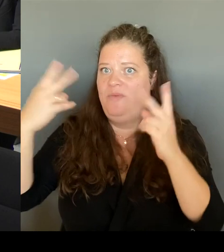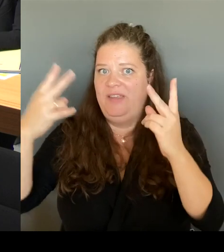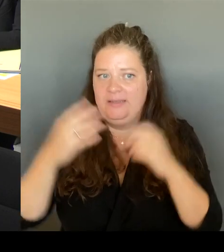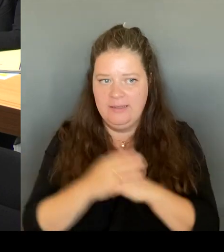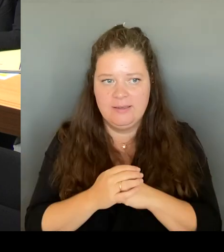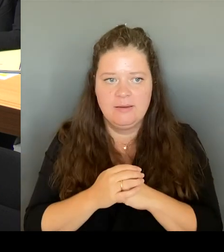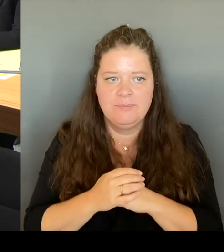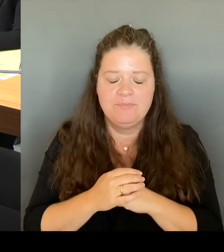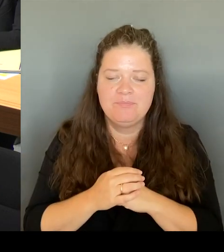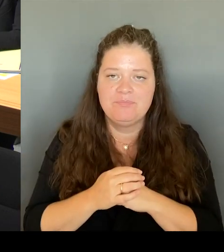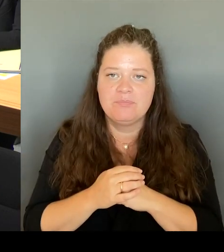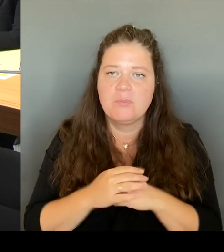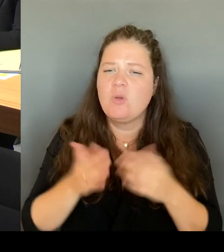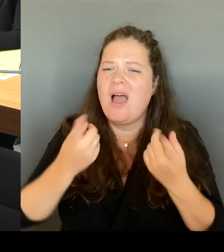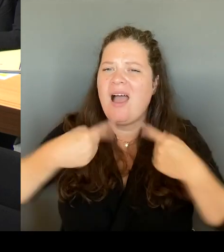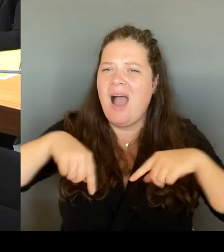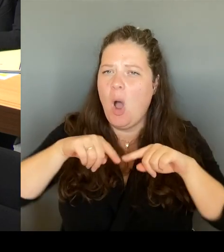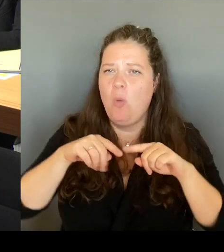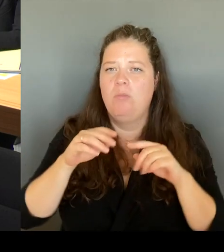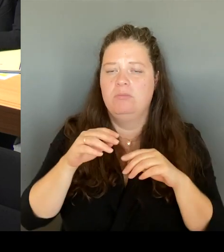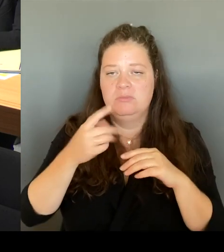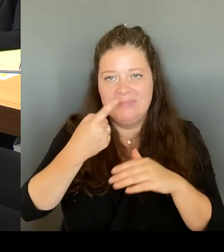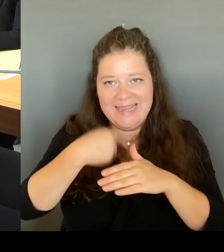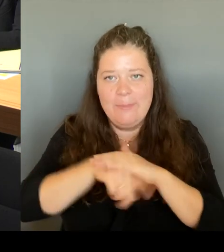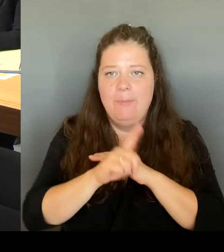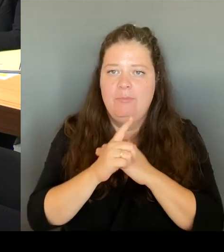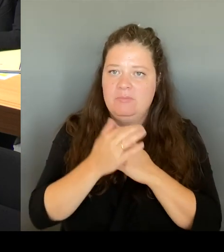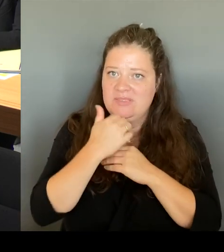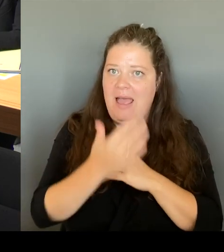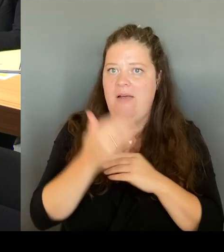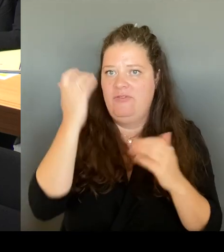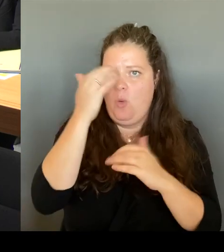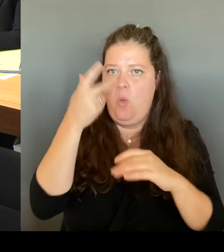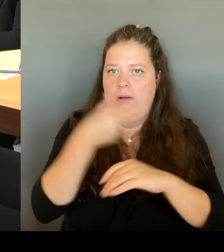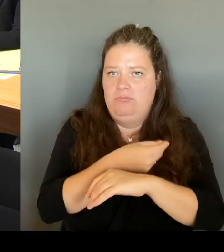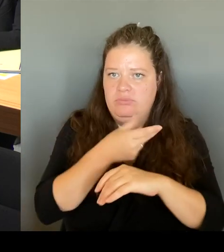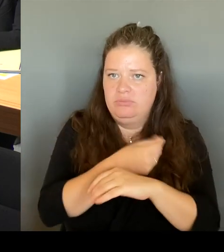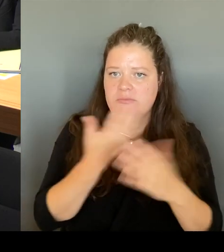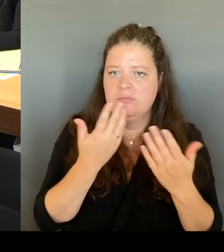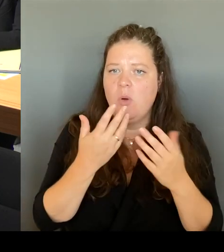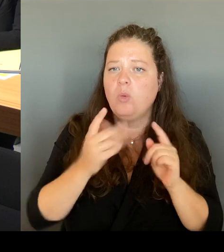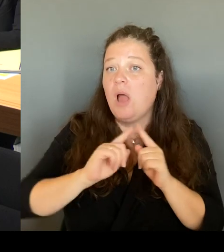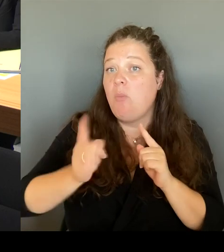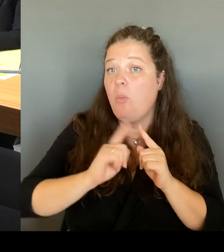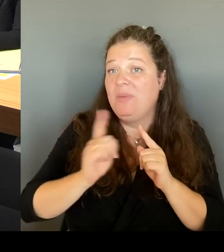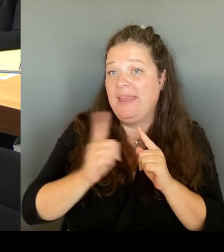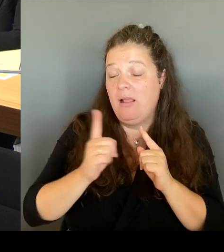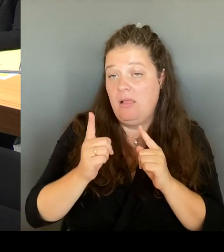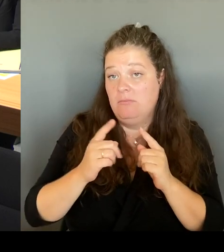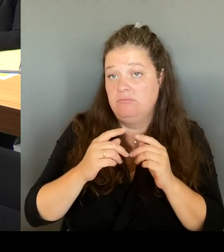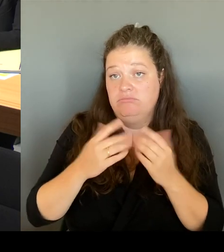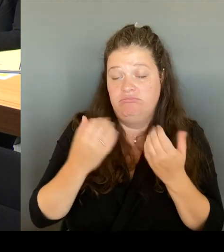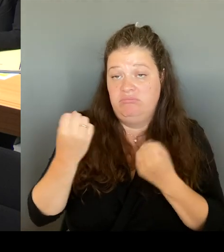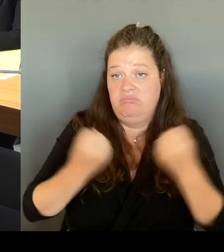von mobilen Drogenkonsumräumen wird sehr, sehr wichtig vor Ort sein. Und das haben Sie sich gewünscht, weil